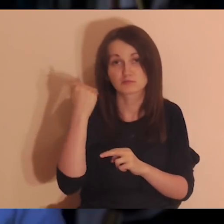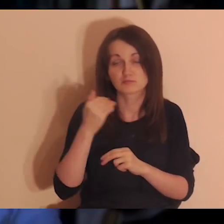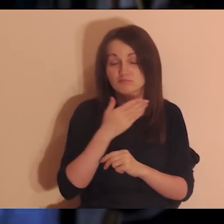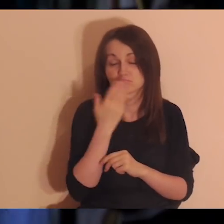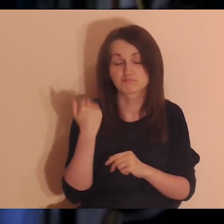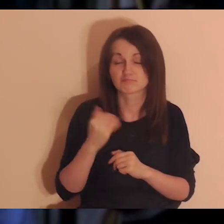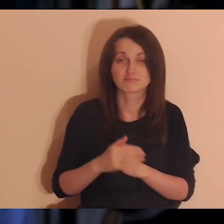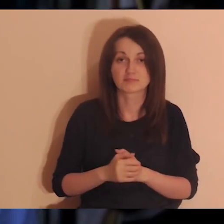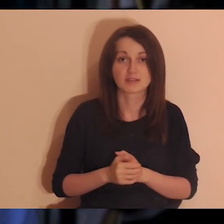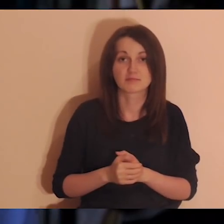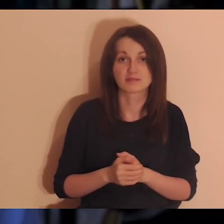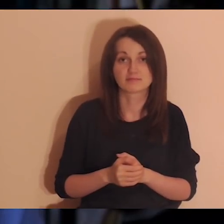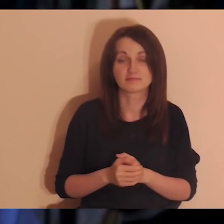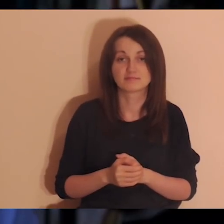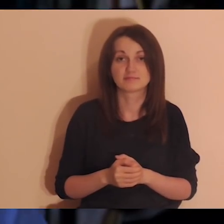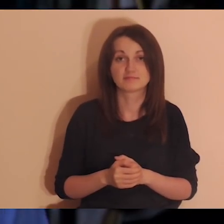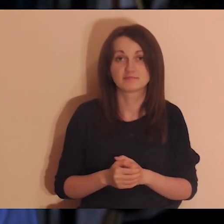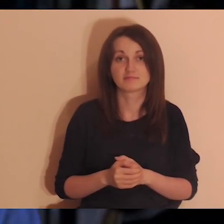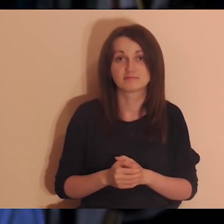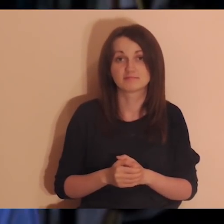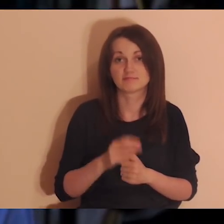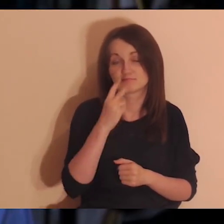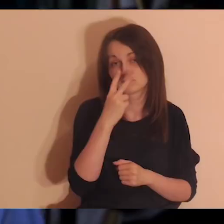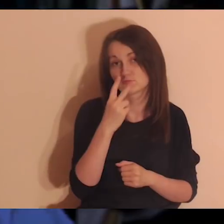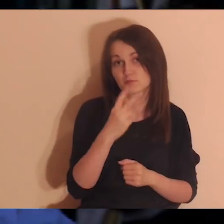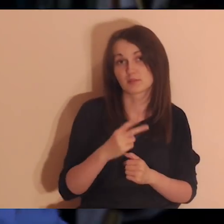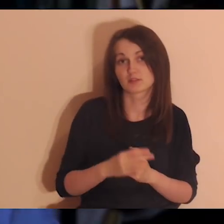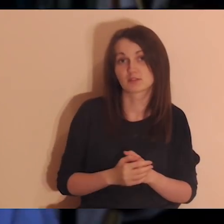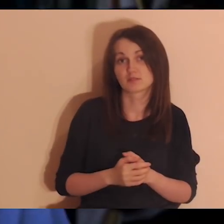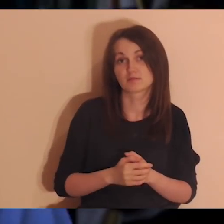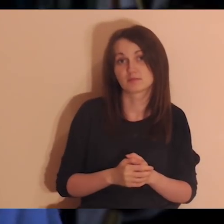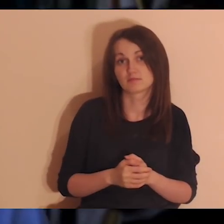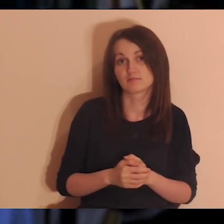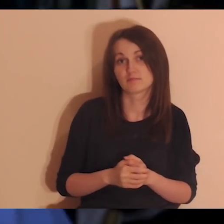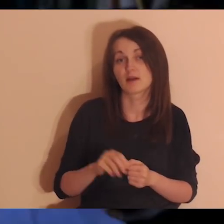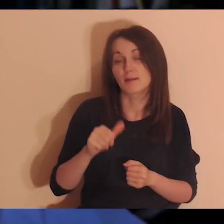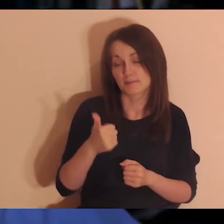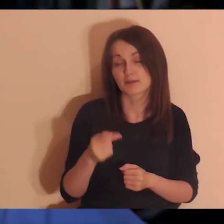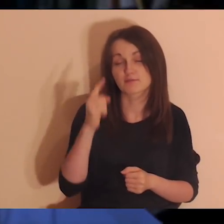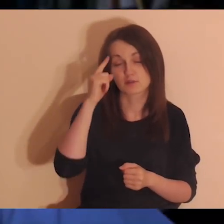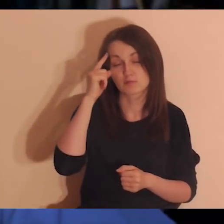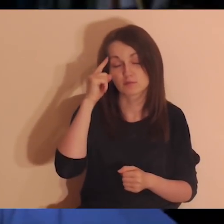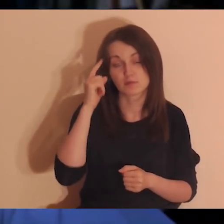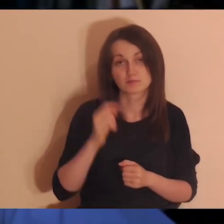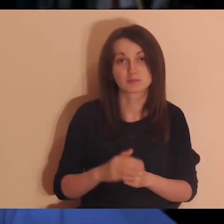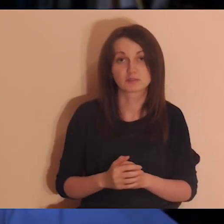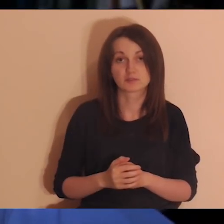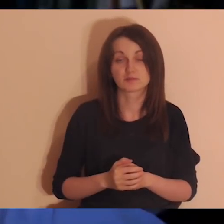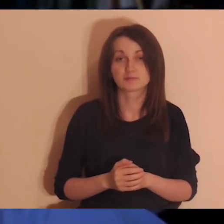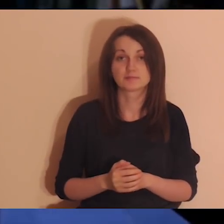No i potem może warto będzie odezwać się do kogoś, ale zobaczymy. Na razie chodzi o to, żeby sobie przypomnieć.